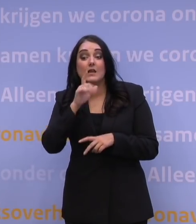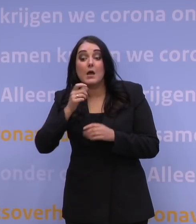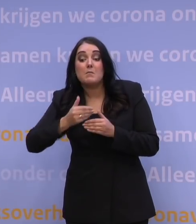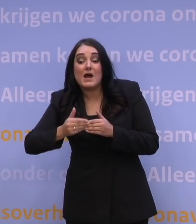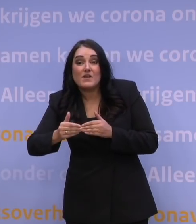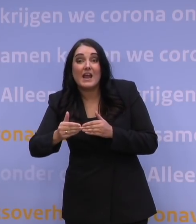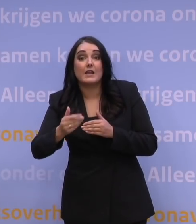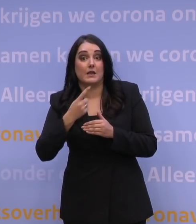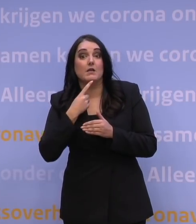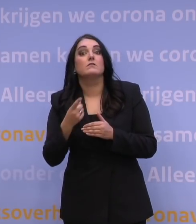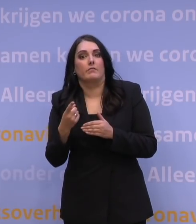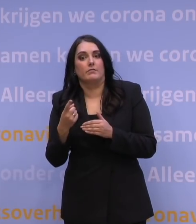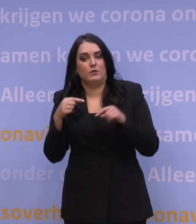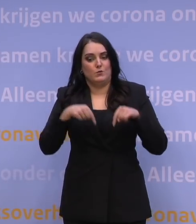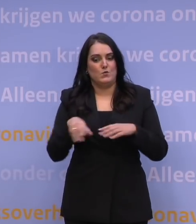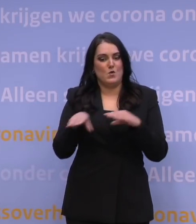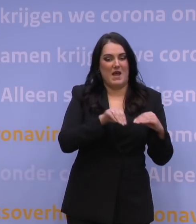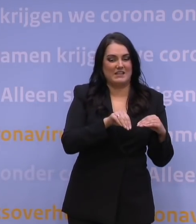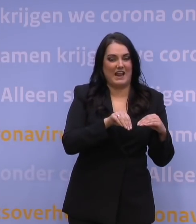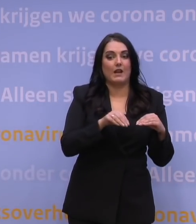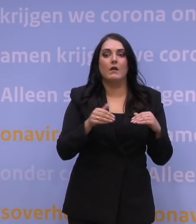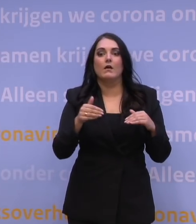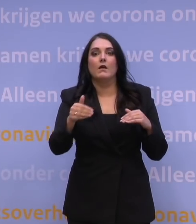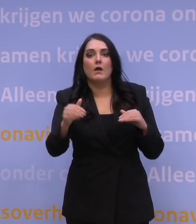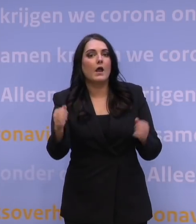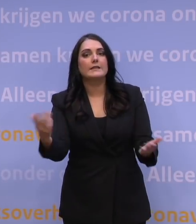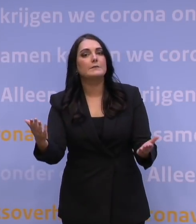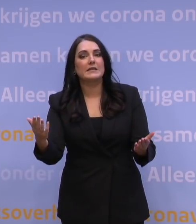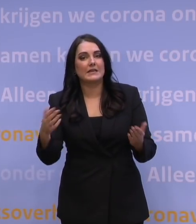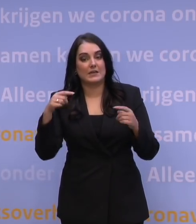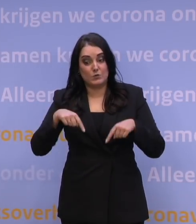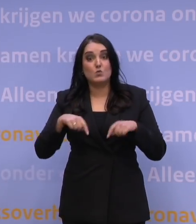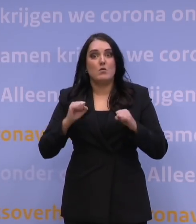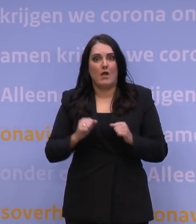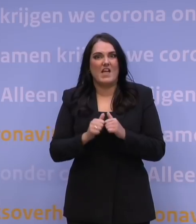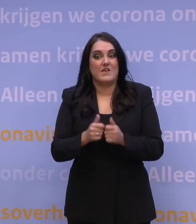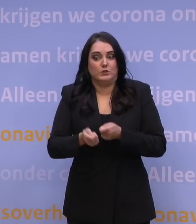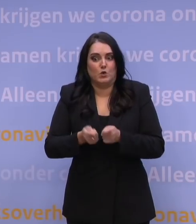dat je dan niet meer de maatregelen kunt nemen die je nu nog wel kunt nemen, dan niet meer het effect kunt sorteren dat je nu nog wel kunt sorteren.